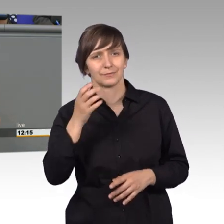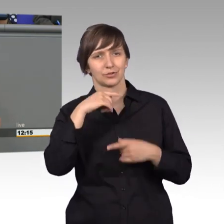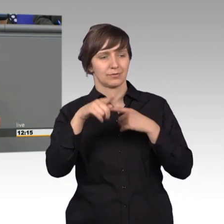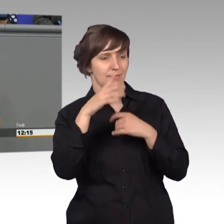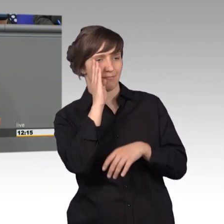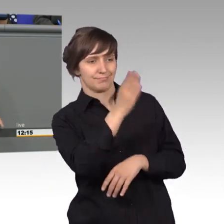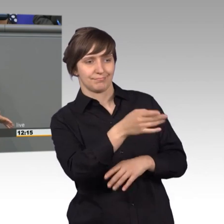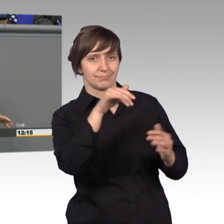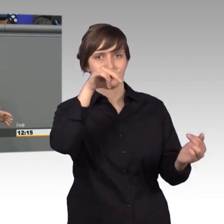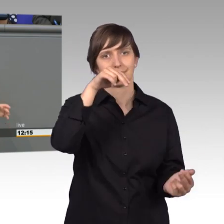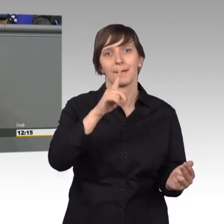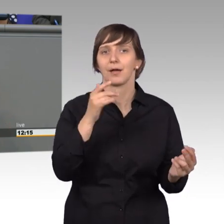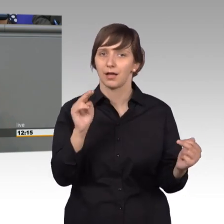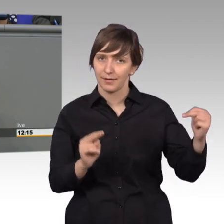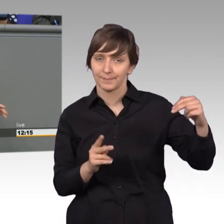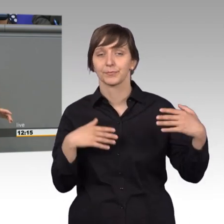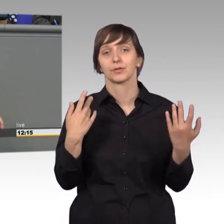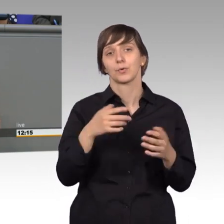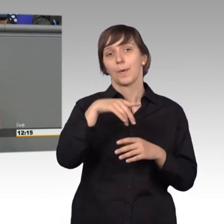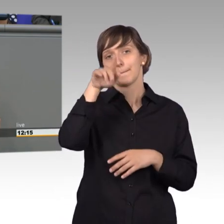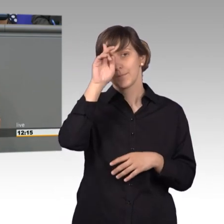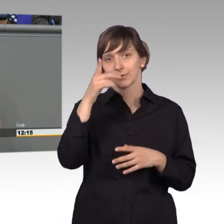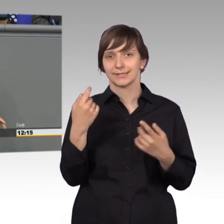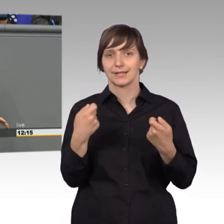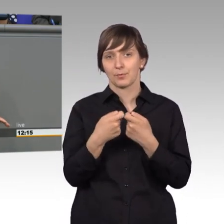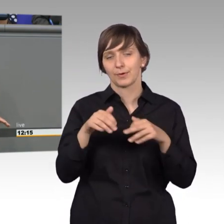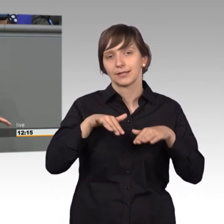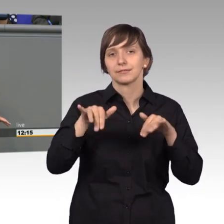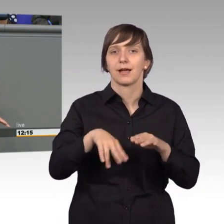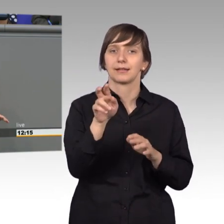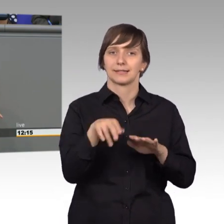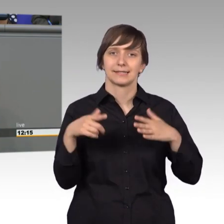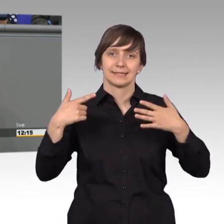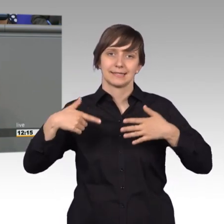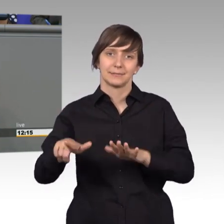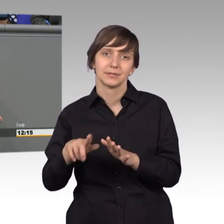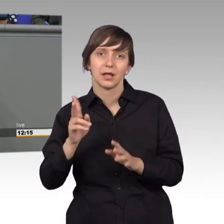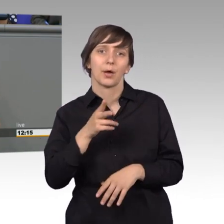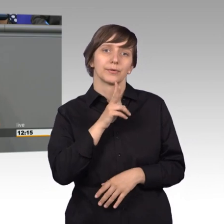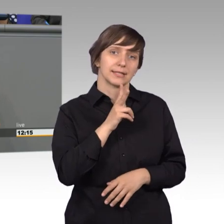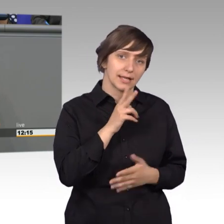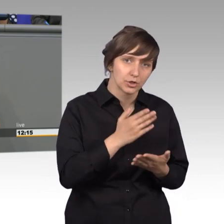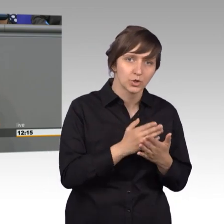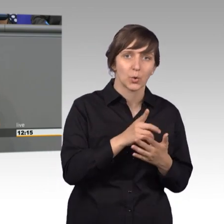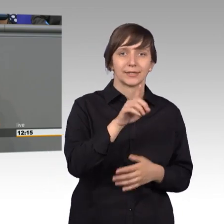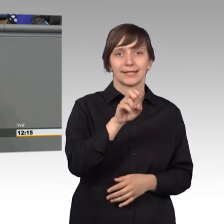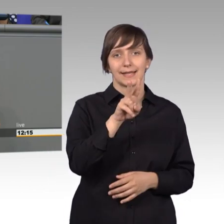In der Bundesrepublik haben wir den Artikel 17, das wissen wir mittlerweile. Aber auch in der DDR gab es schon das Petitionsrecht, das hieß allerdings anders.